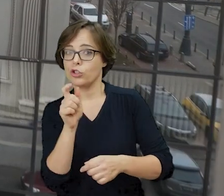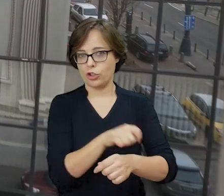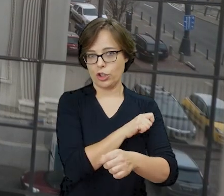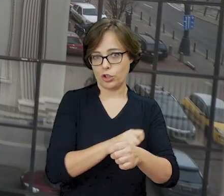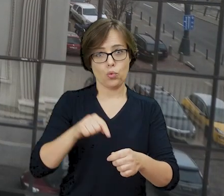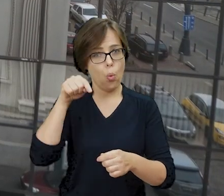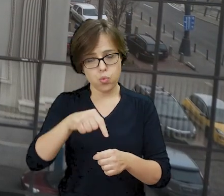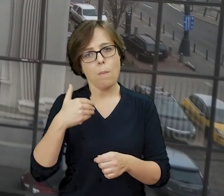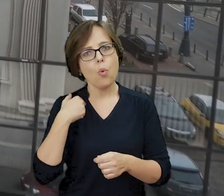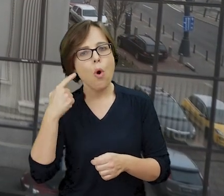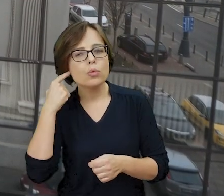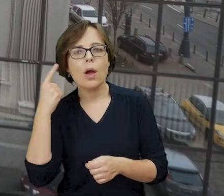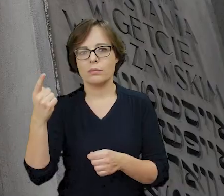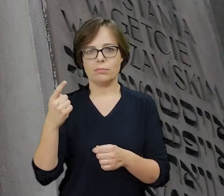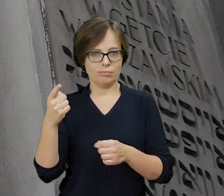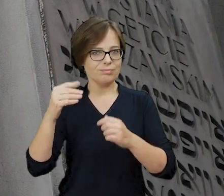można tu było usłyszeć hebrajskie śpiewy z synagogi,